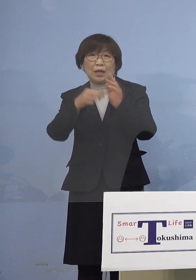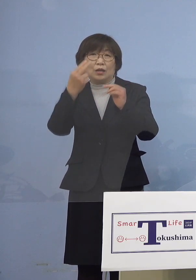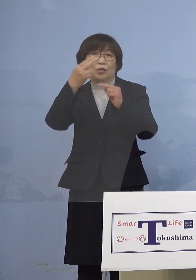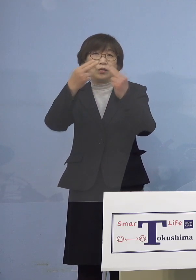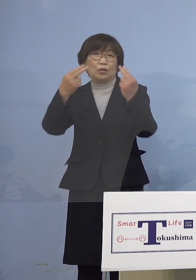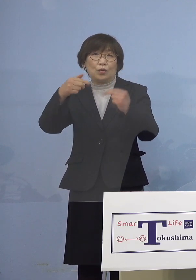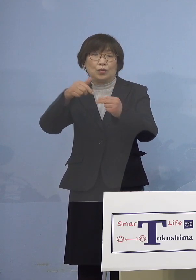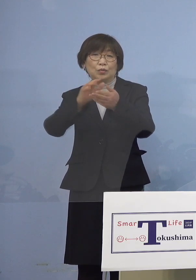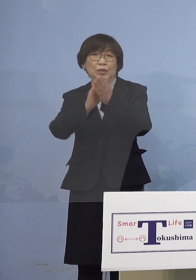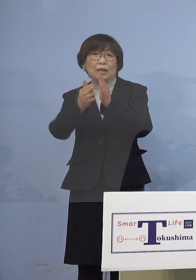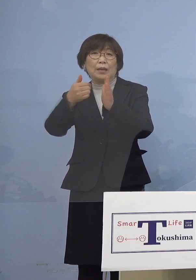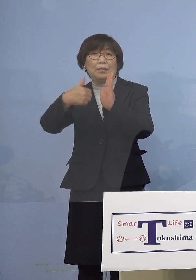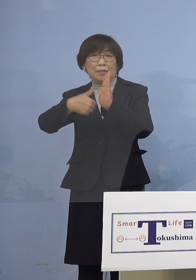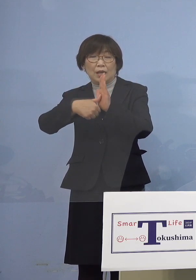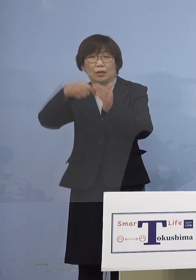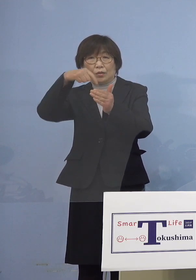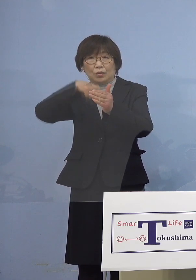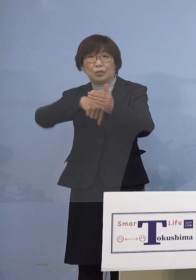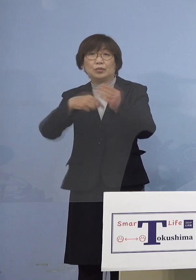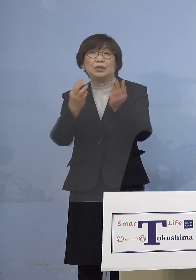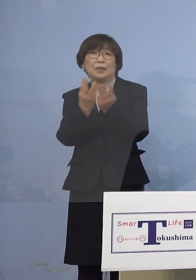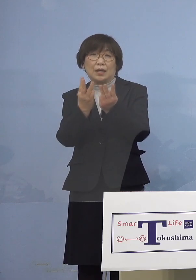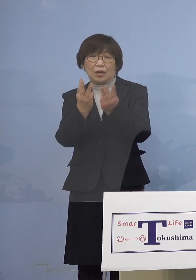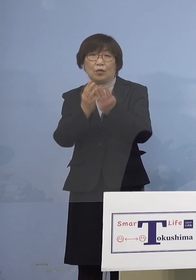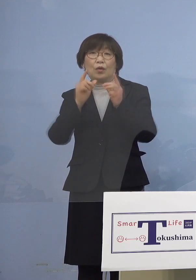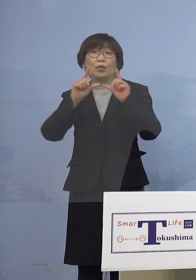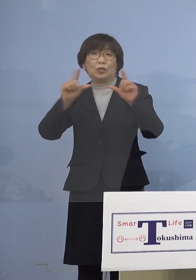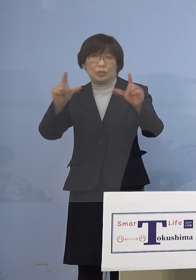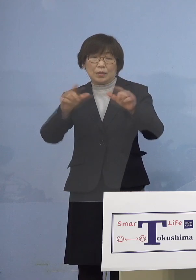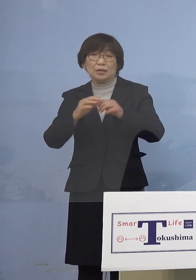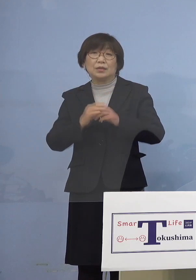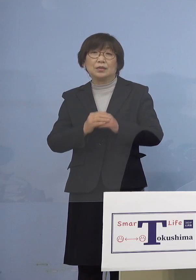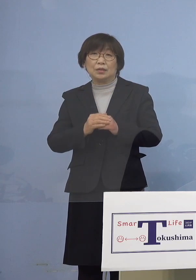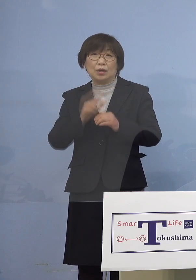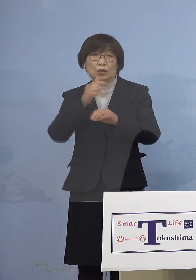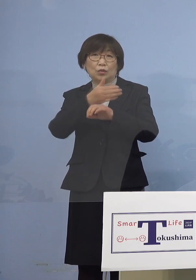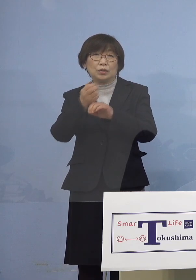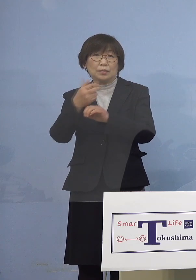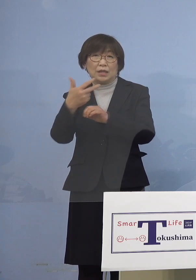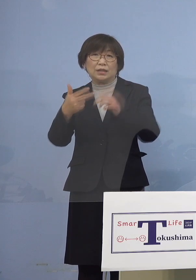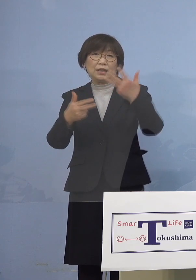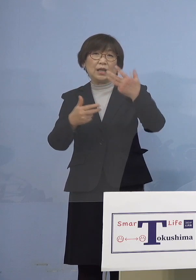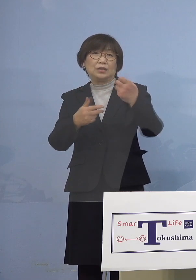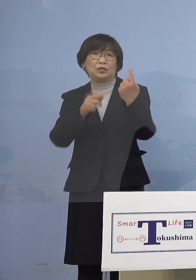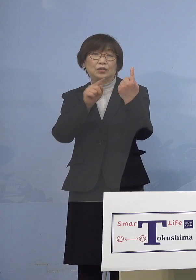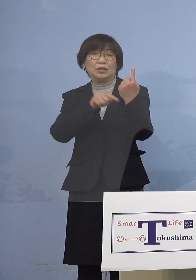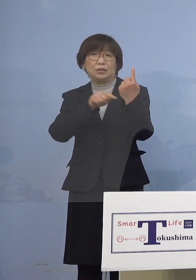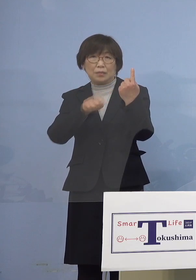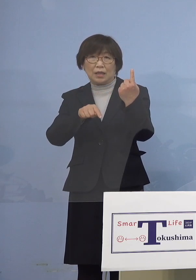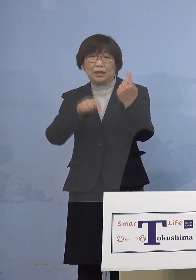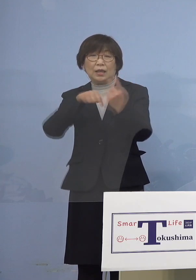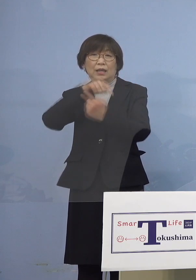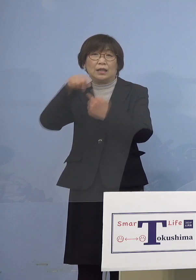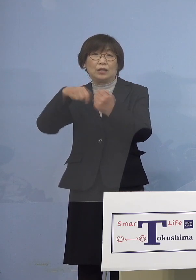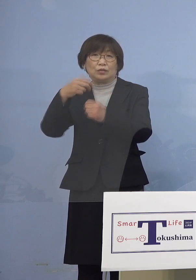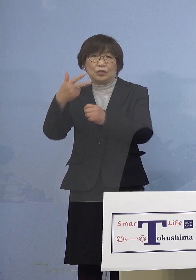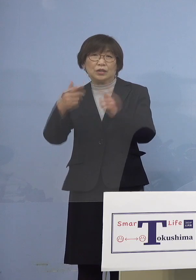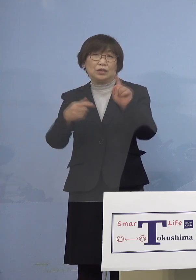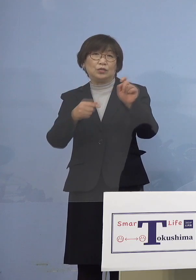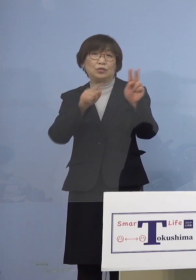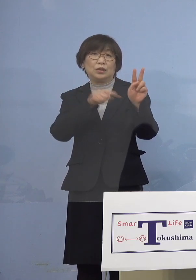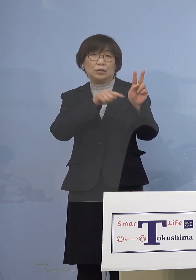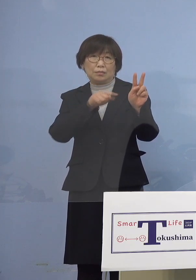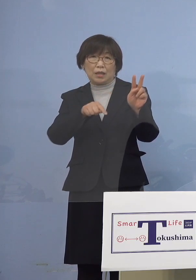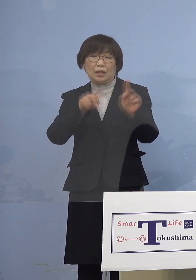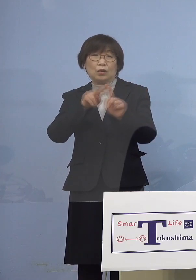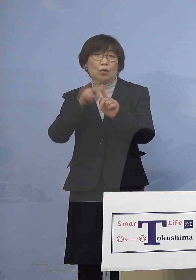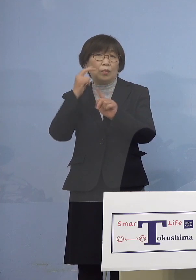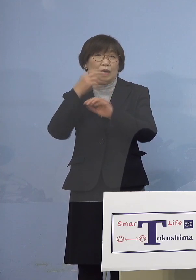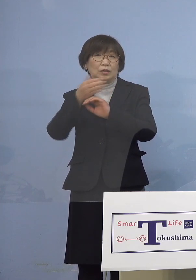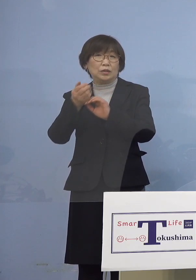内訳を発表させていただきます 徳島市81名、鳴門市12名、小松島市7名